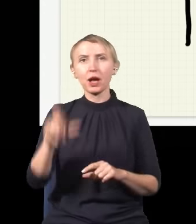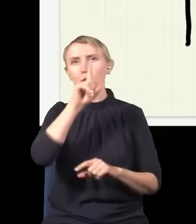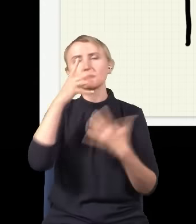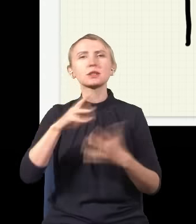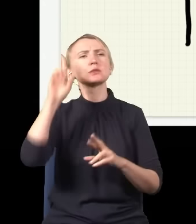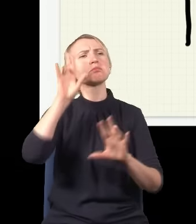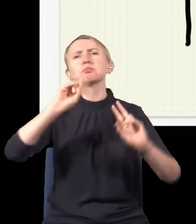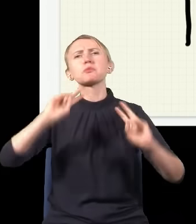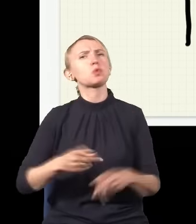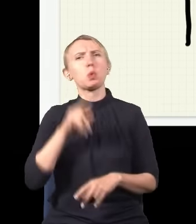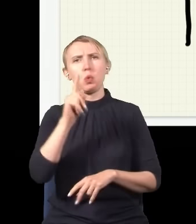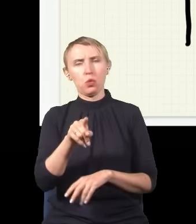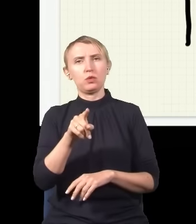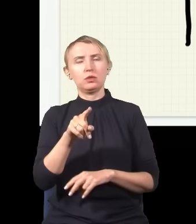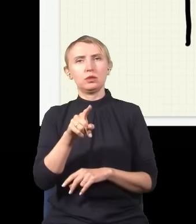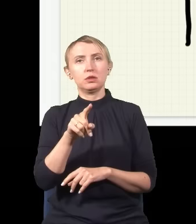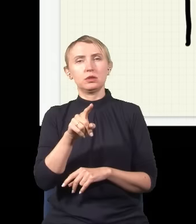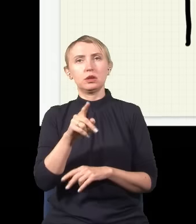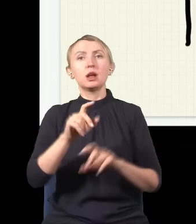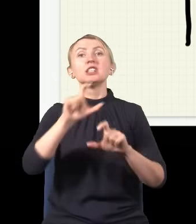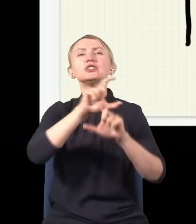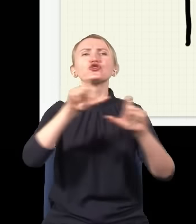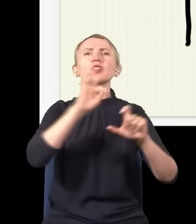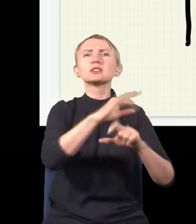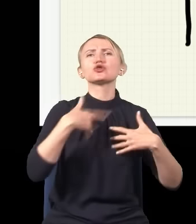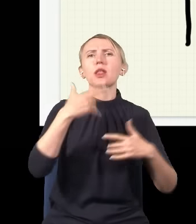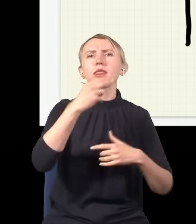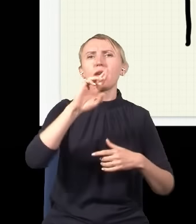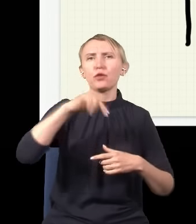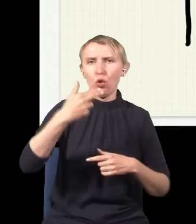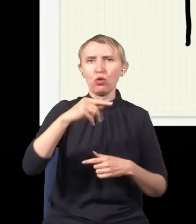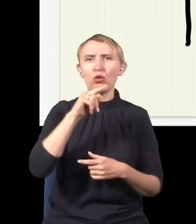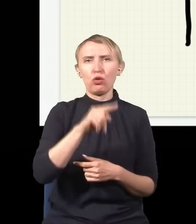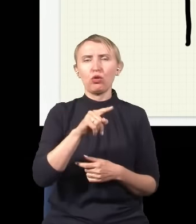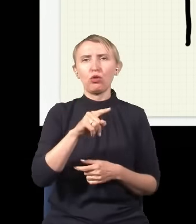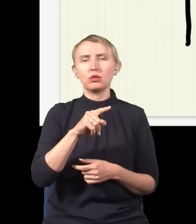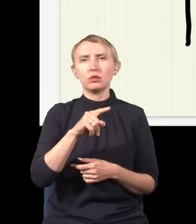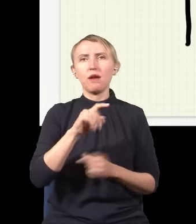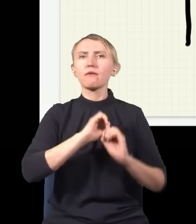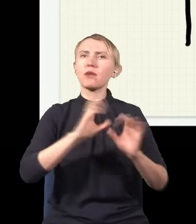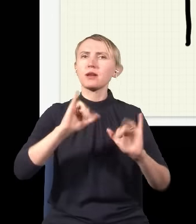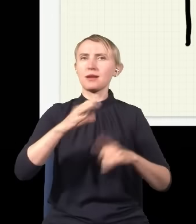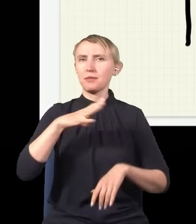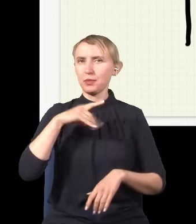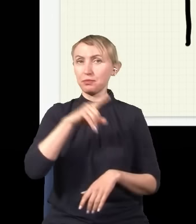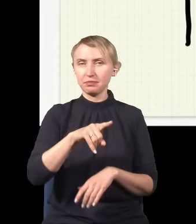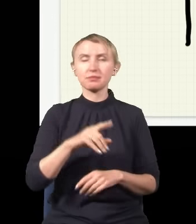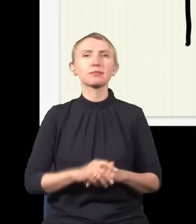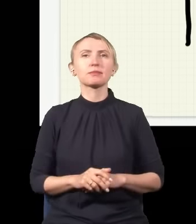skąd to się bierze, i jeszcze w czasach Newtona mniej więcej wyjaśnienie było następujące: otóż światło,